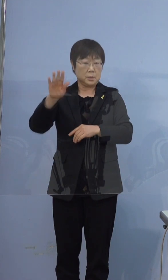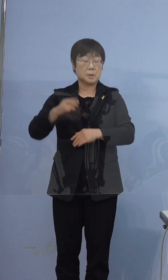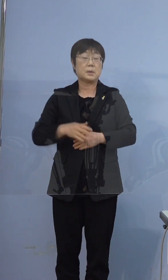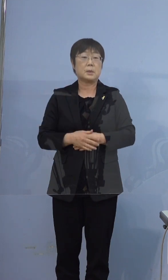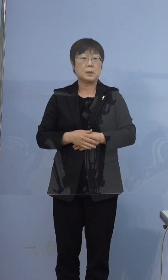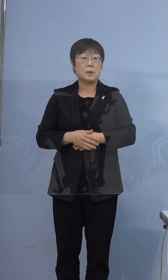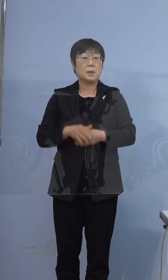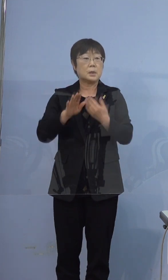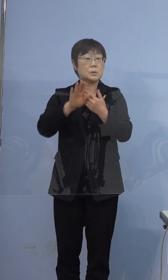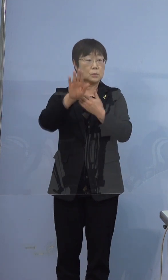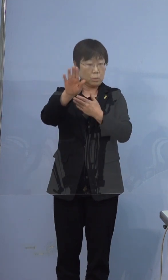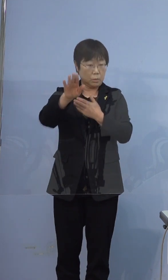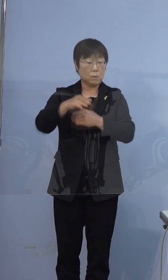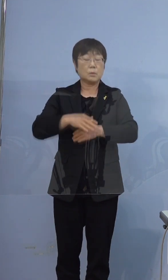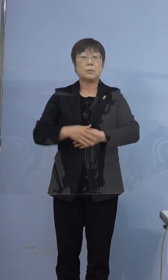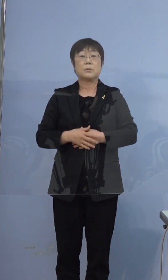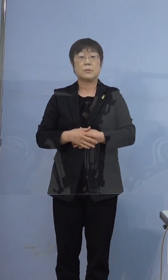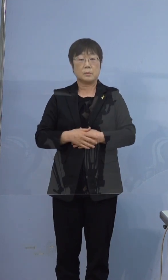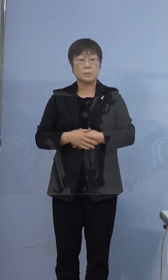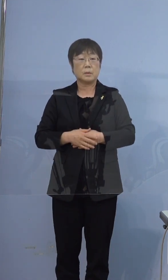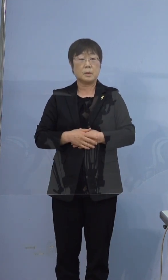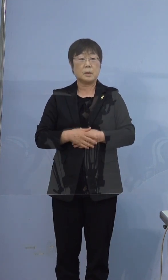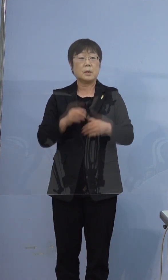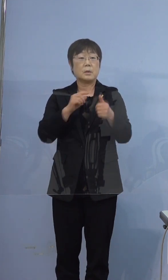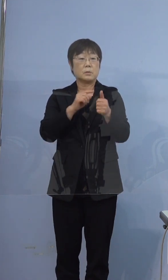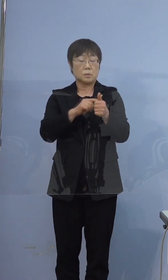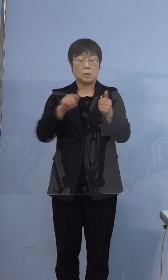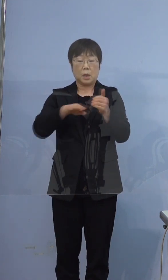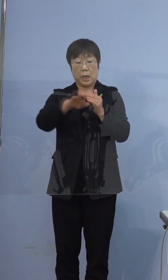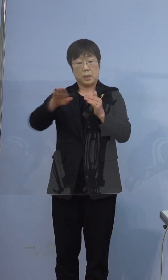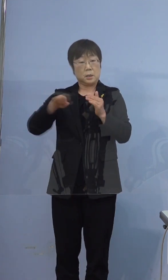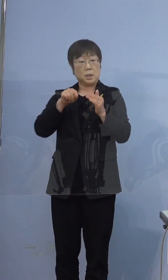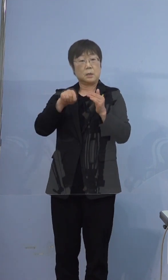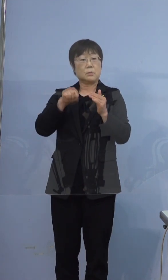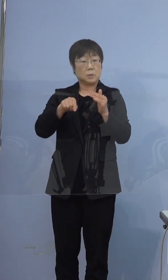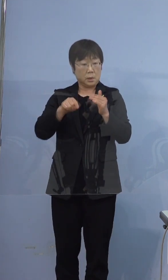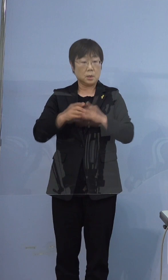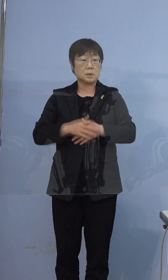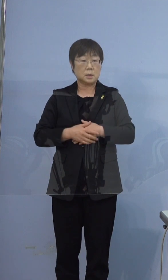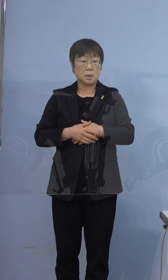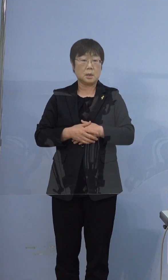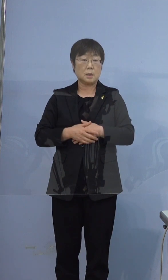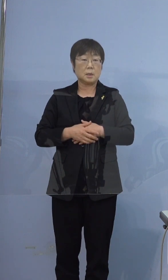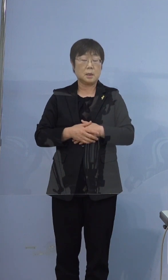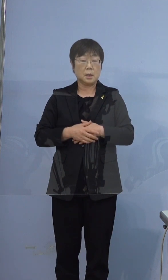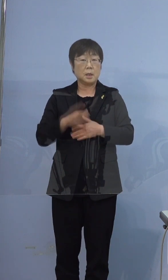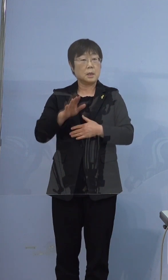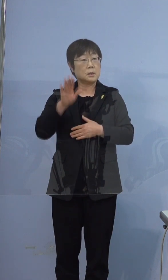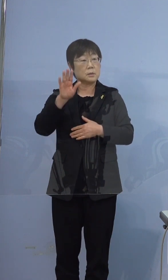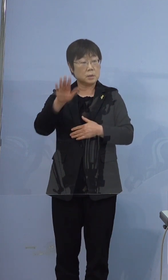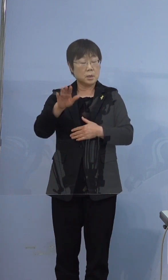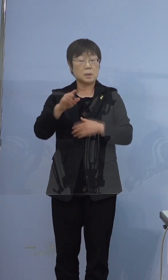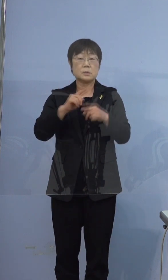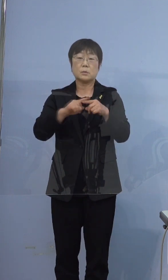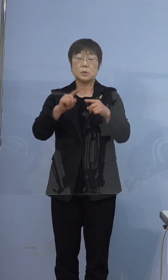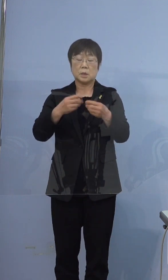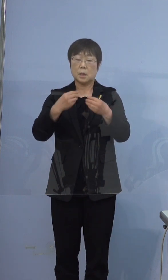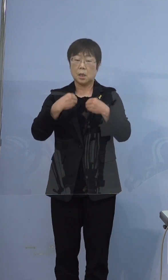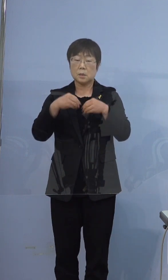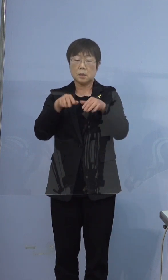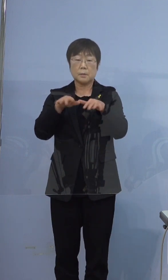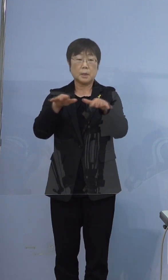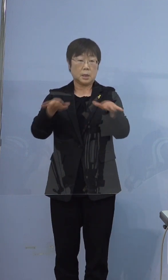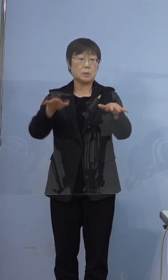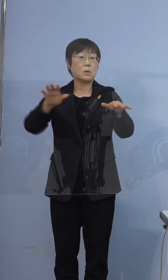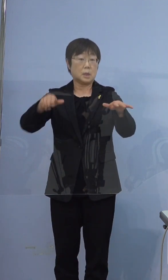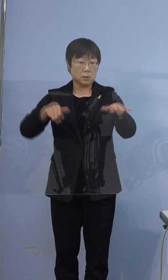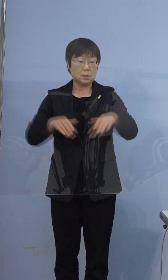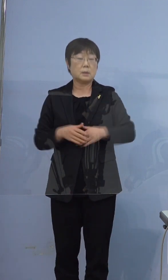その後この方ご家庭の中で 少し日をおいて徐々に感染が 広がっておりまして